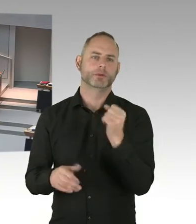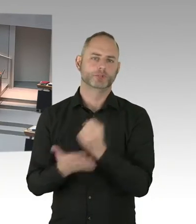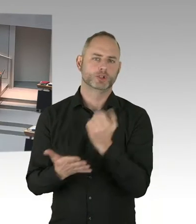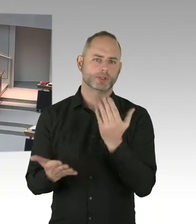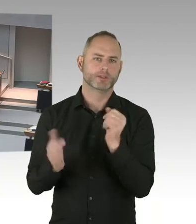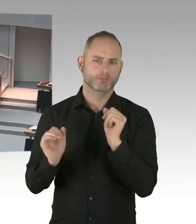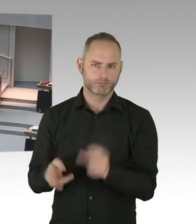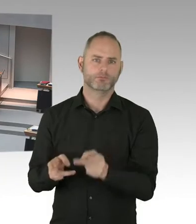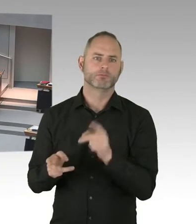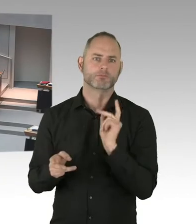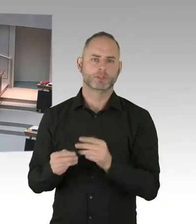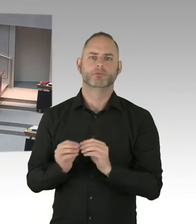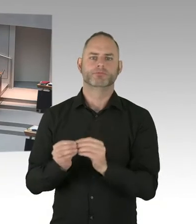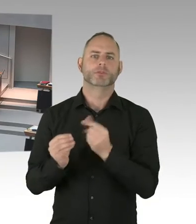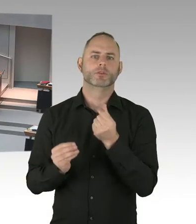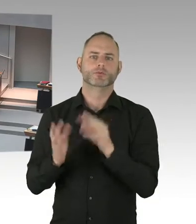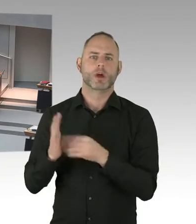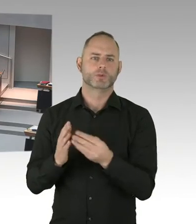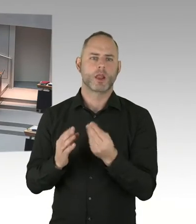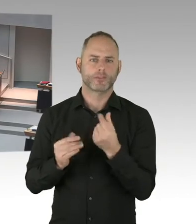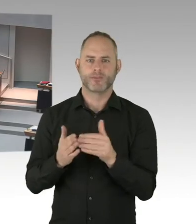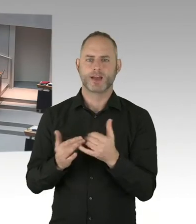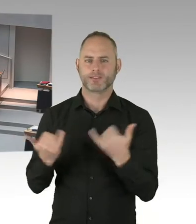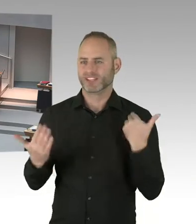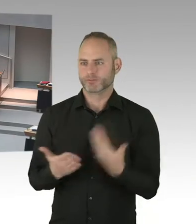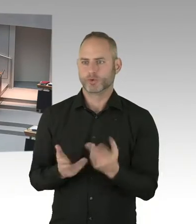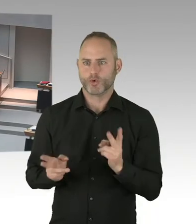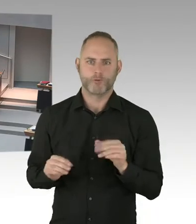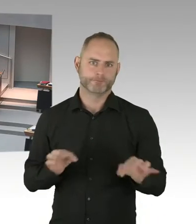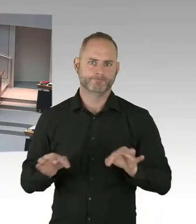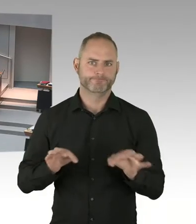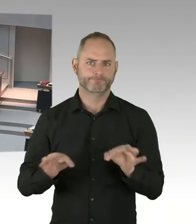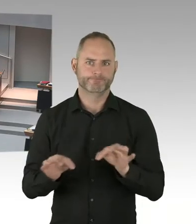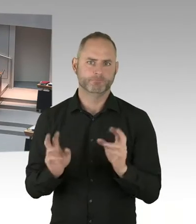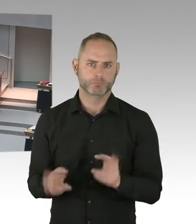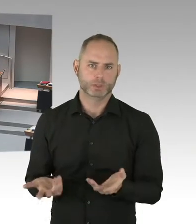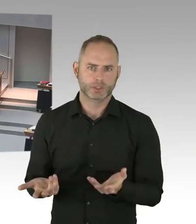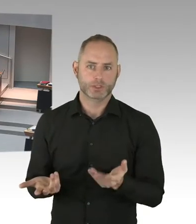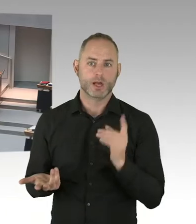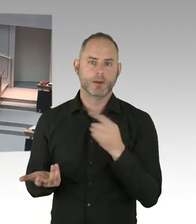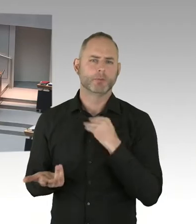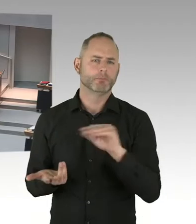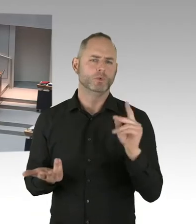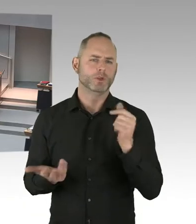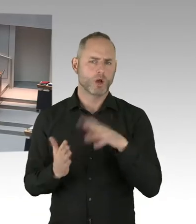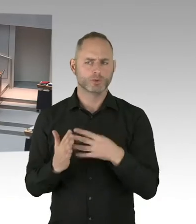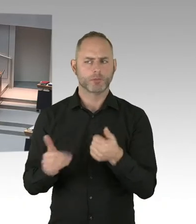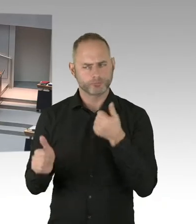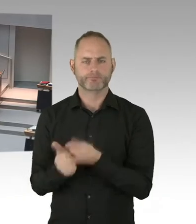Beispielsweise am Objekt Leonorenstraße in Lankwitz. Dort gibt es aktuell ja keine Belegung.